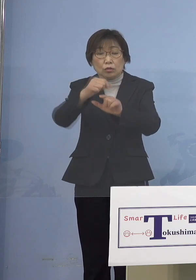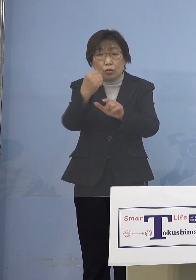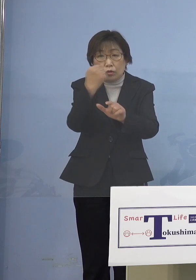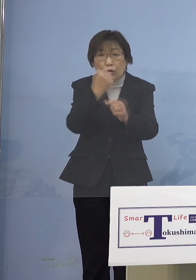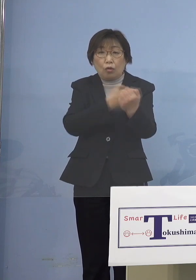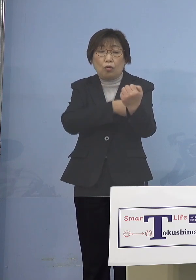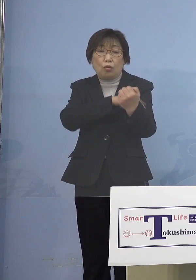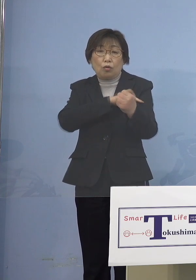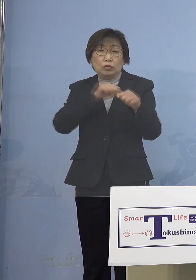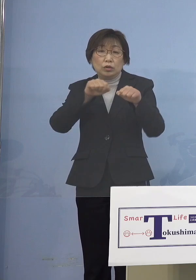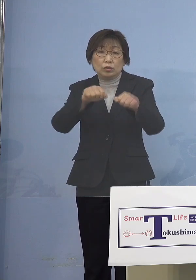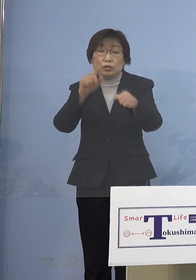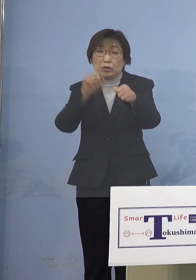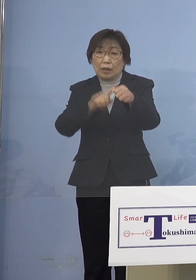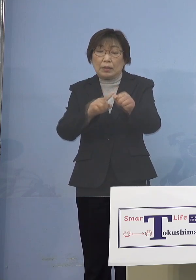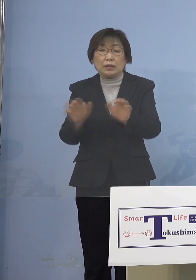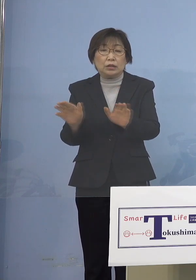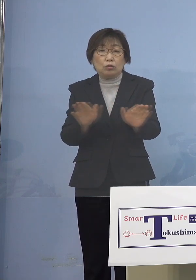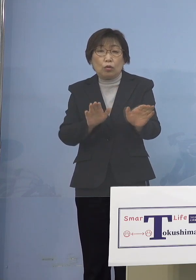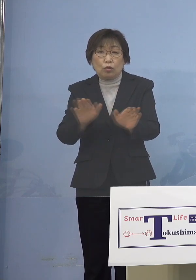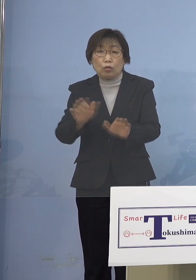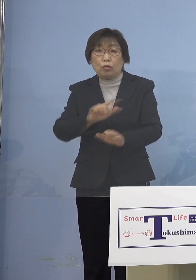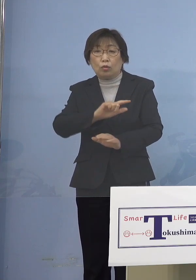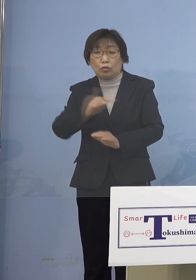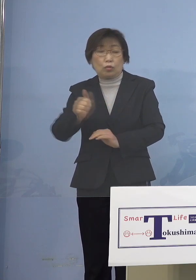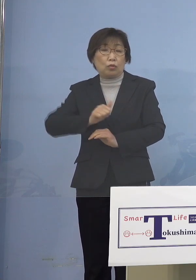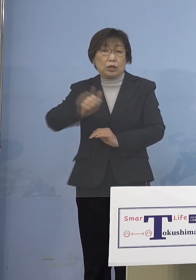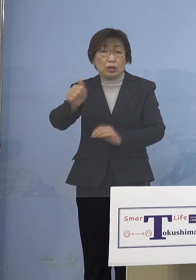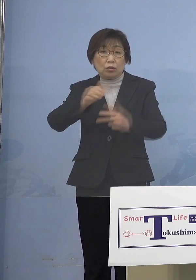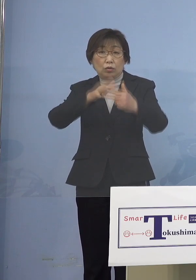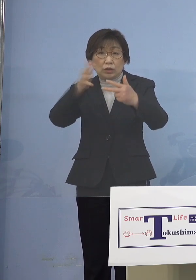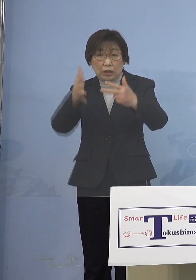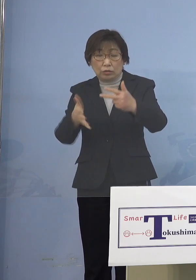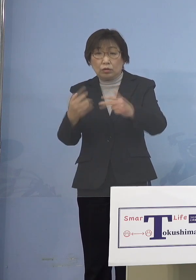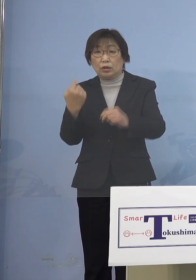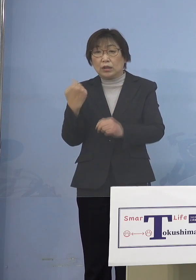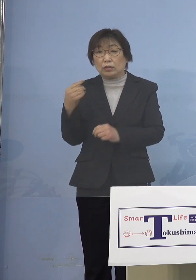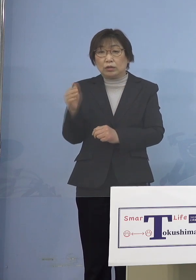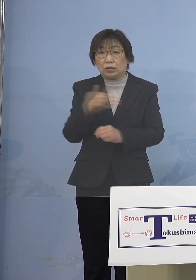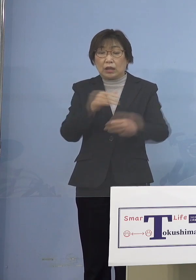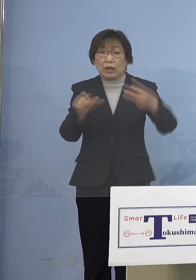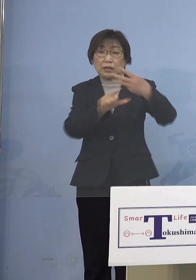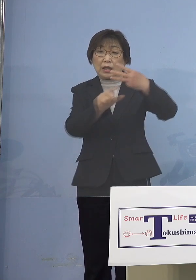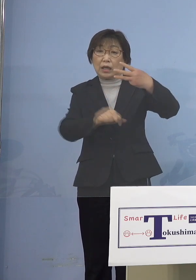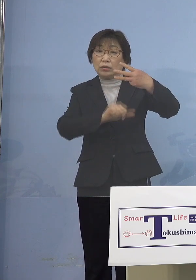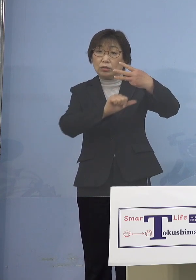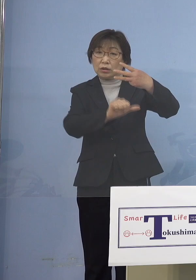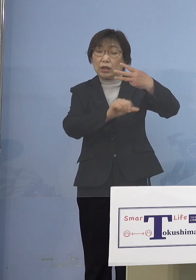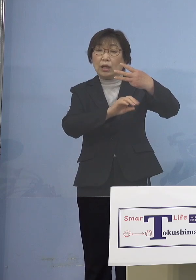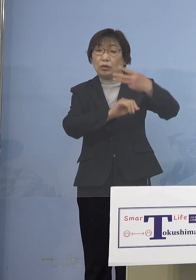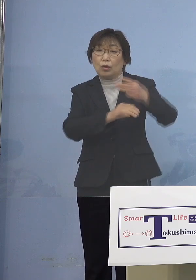児童等利用施設 昨日から3月5日の土曜日、この2週間を